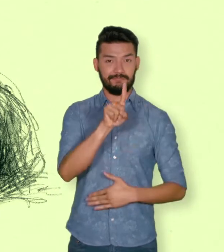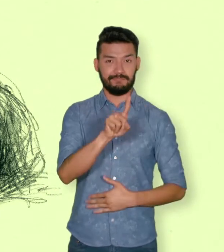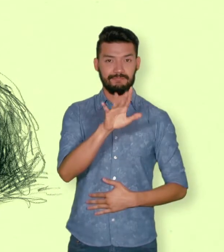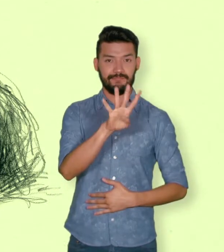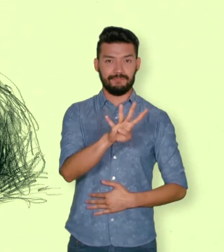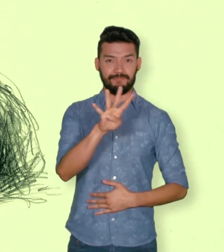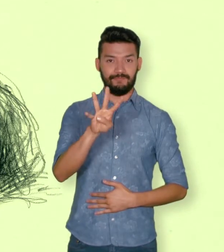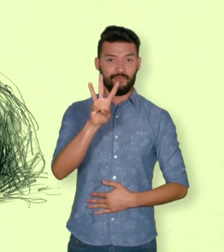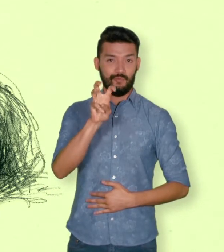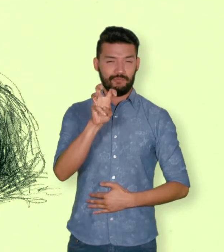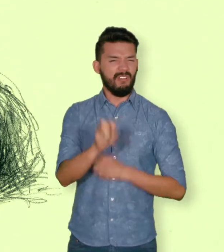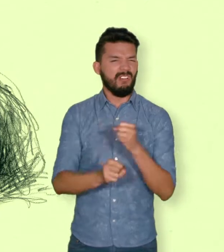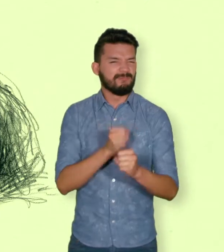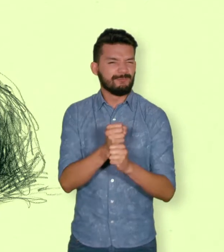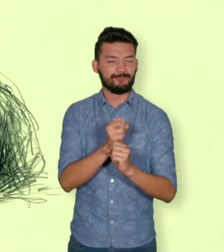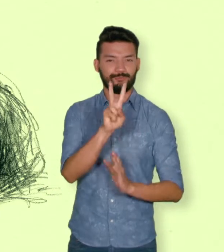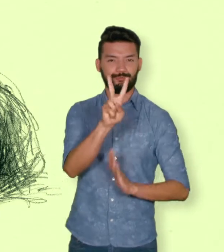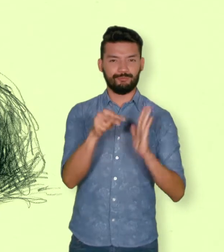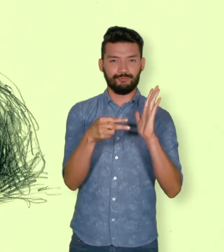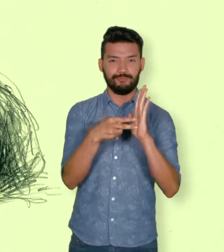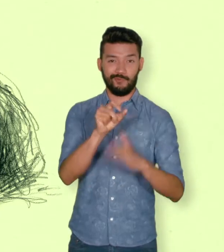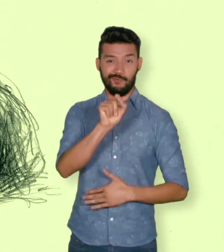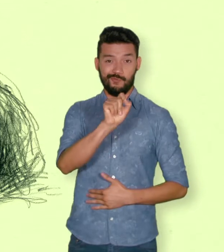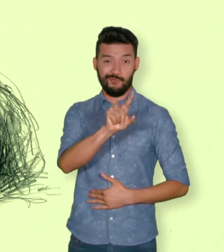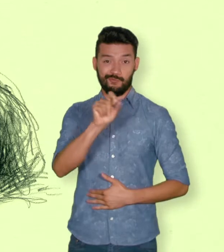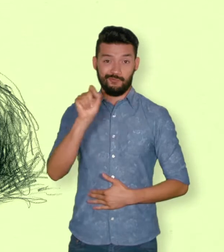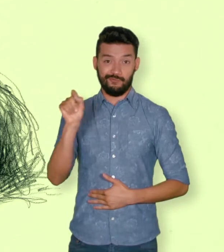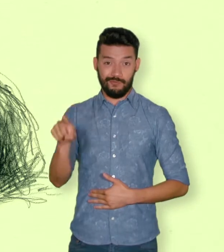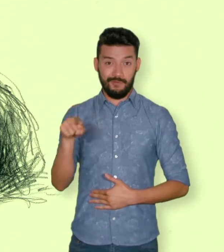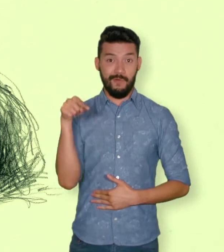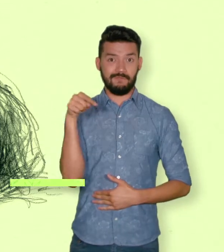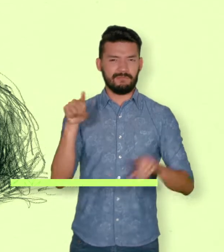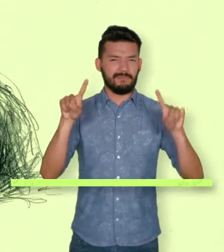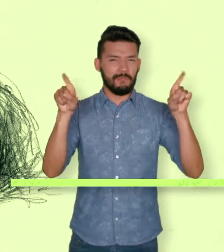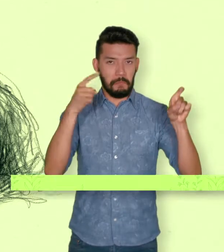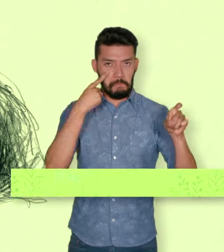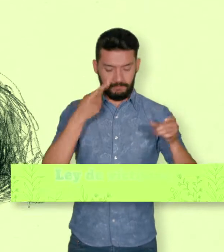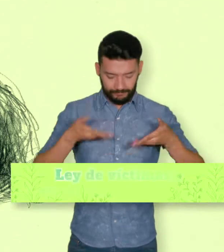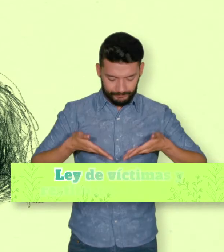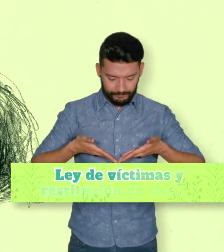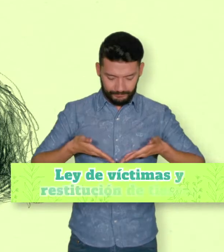La “Ley de víctimas y restitución de tierras”, ley 1448 de 2011